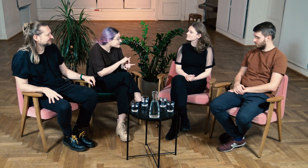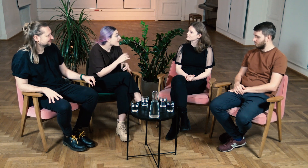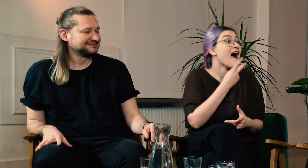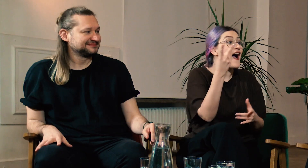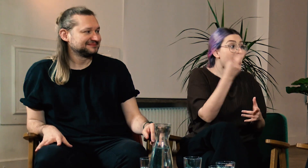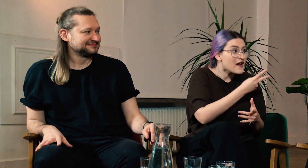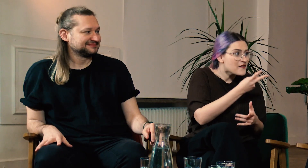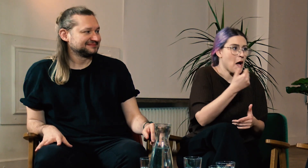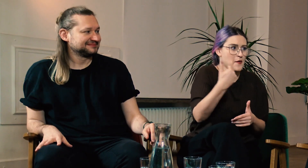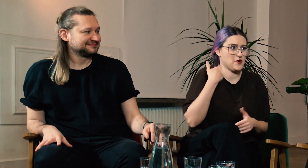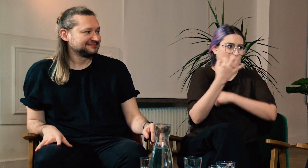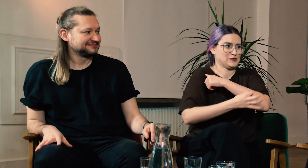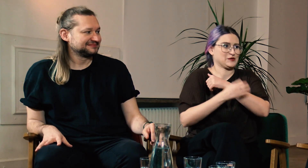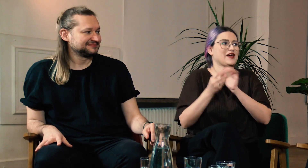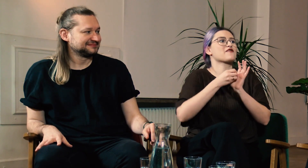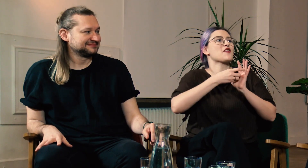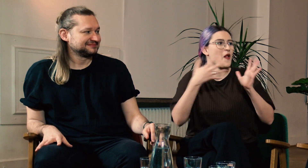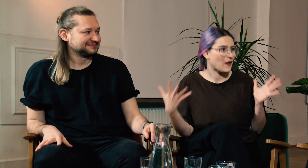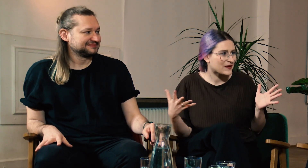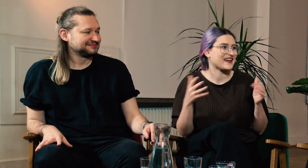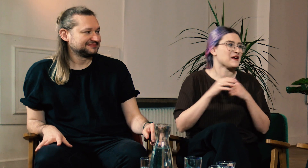wyglądało zupełnie inaczej. Oboje studiujecie także filologię polskiego języka migowego.